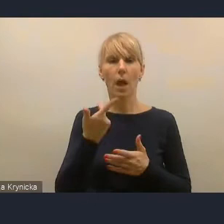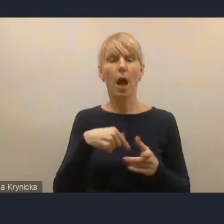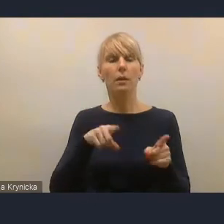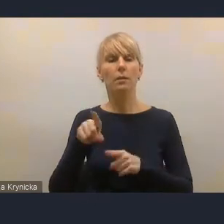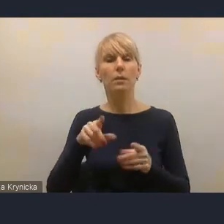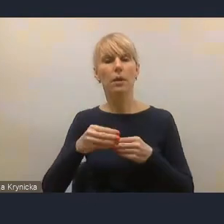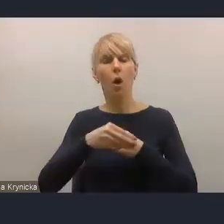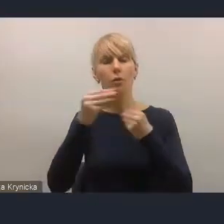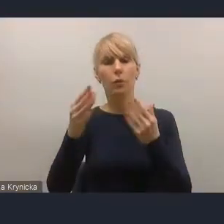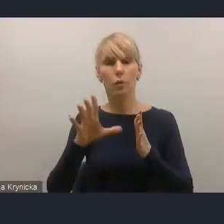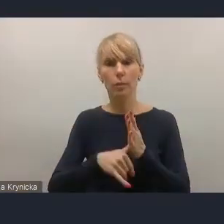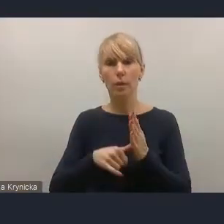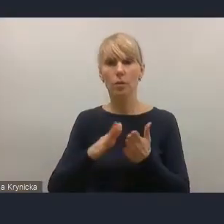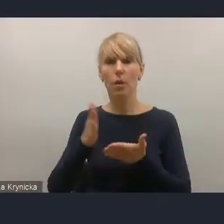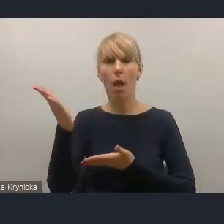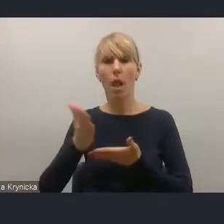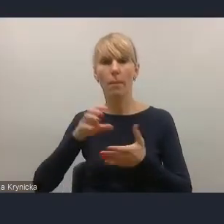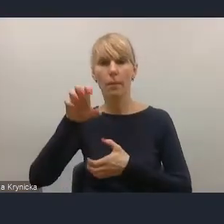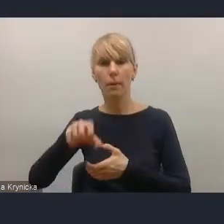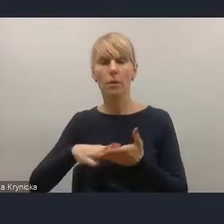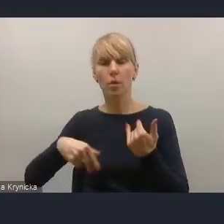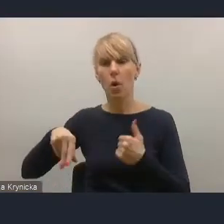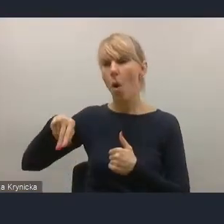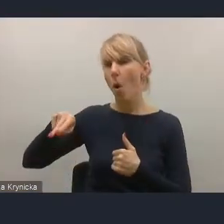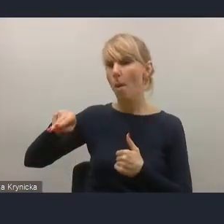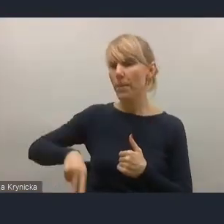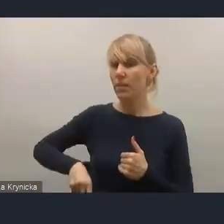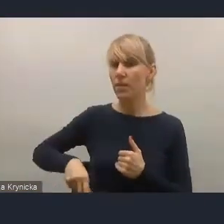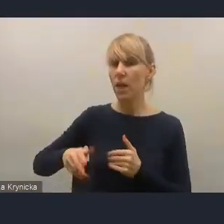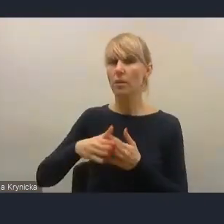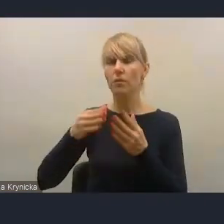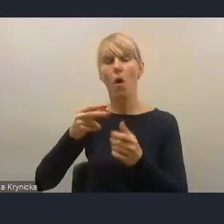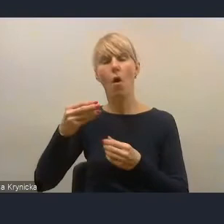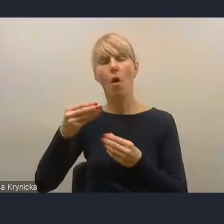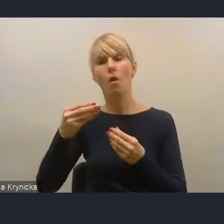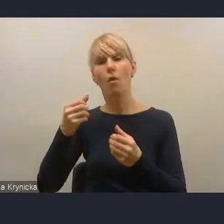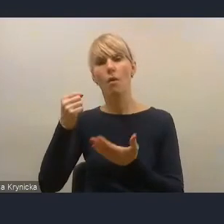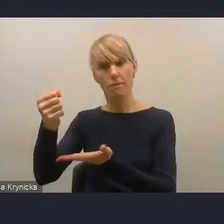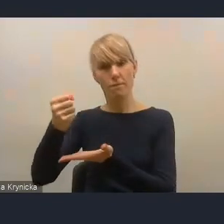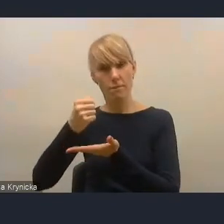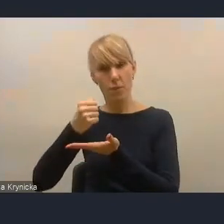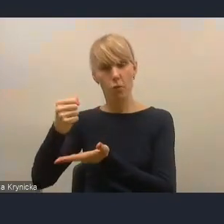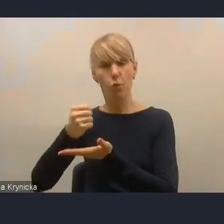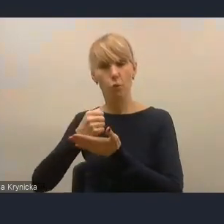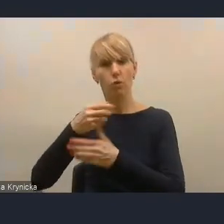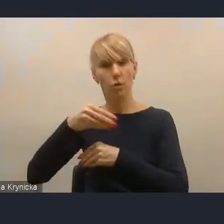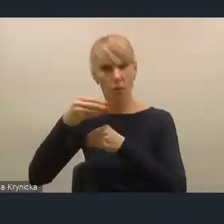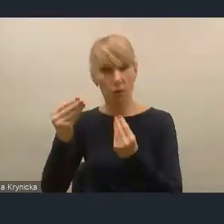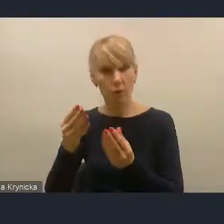w którym bardzo popieramy Ministerstwo Funduszy i Polityki Rozwoju, mianowicie powiązania planowania rozwoju